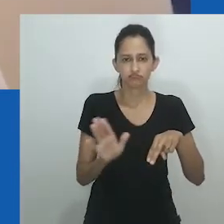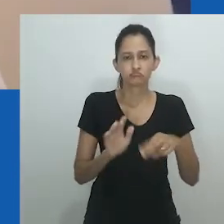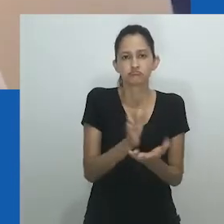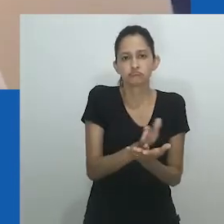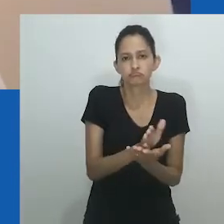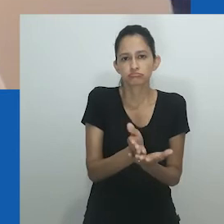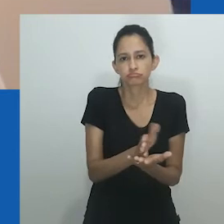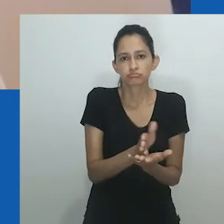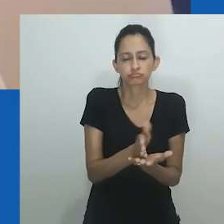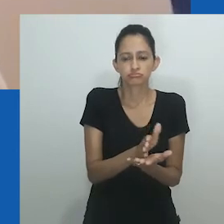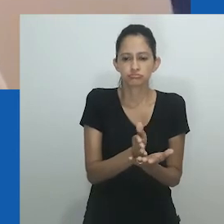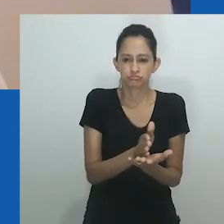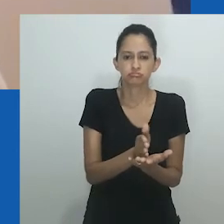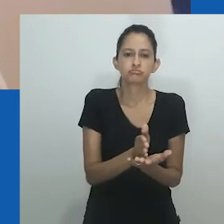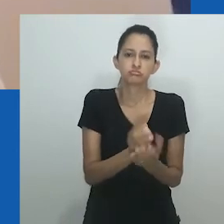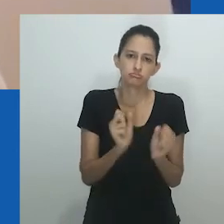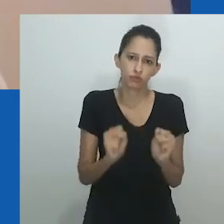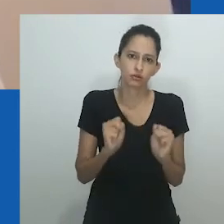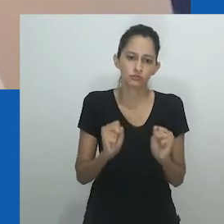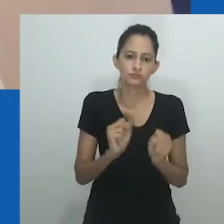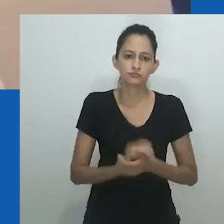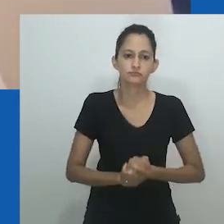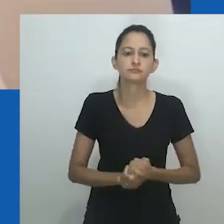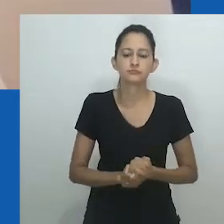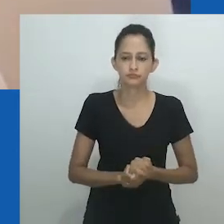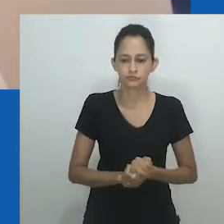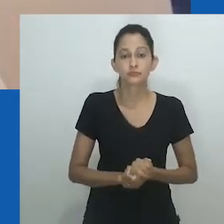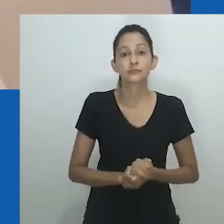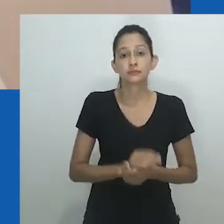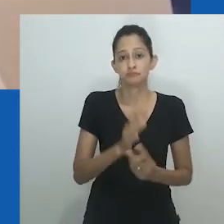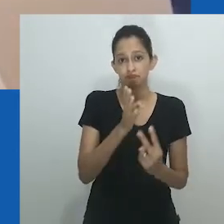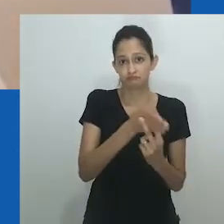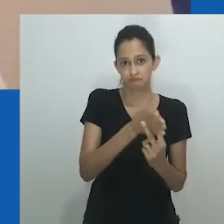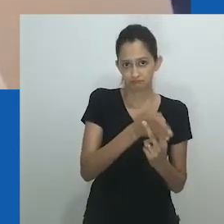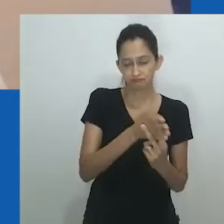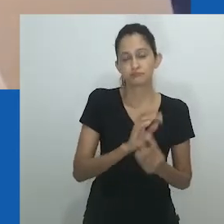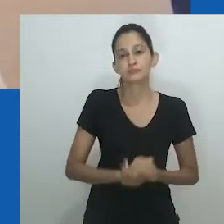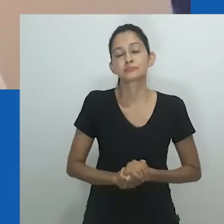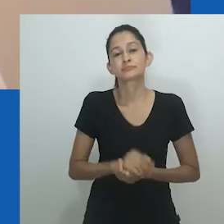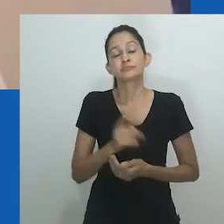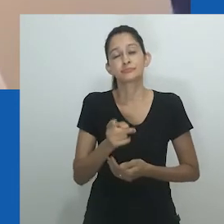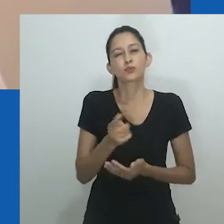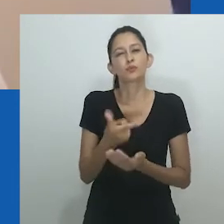Os estudos trans abriram possibilidades de pensar no gênero como não limitado a um binário.